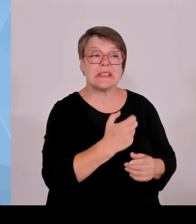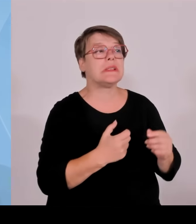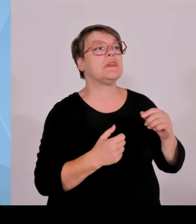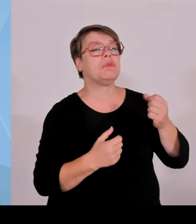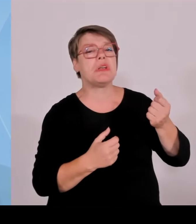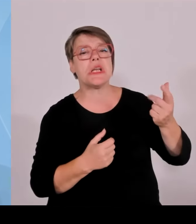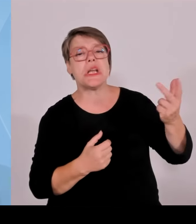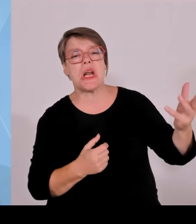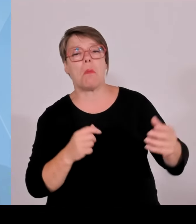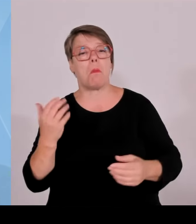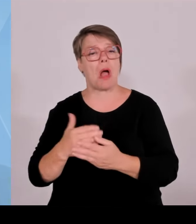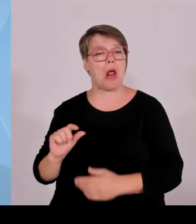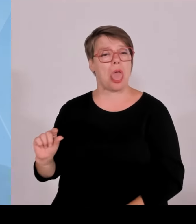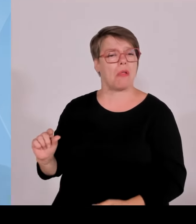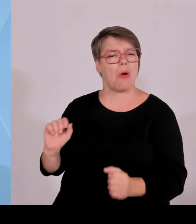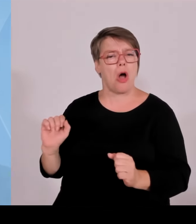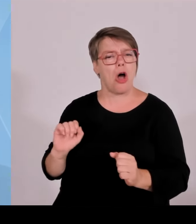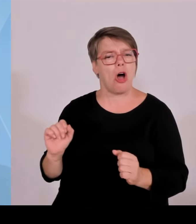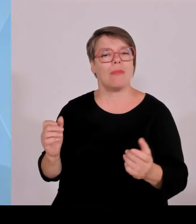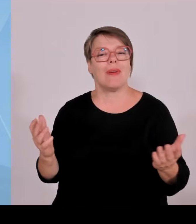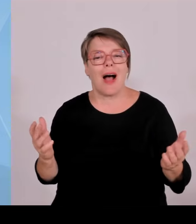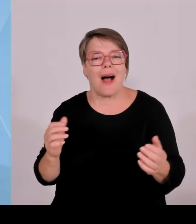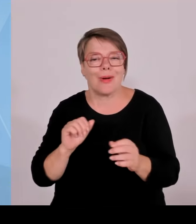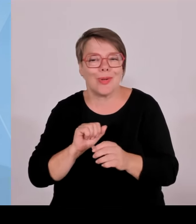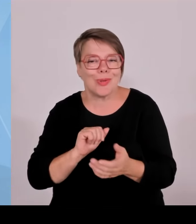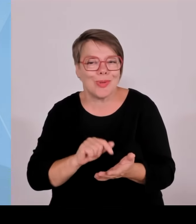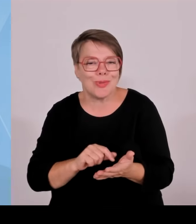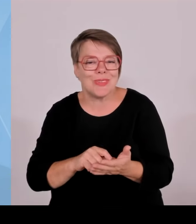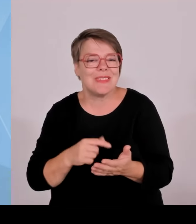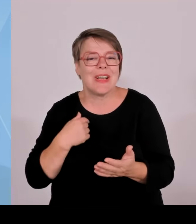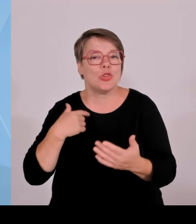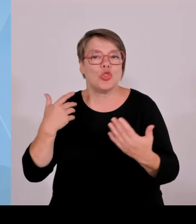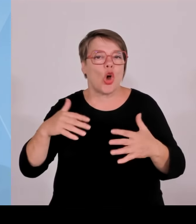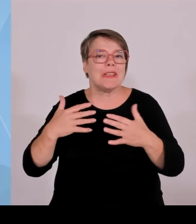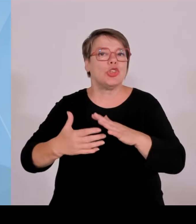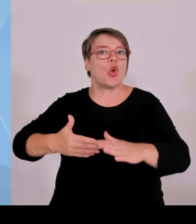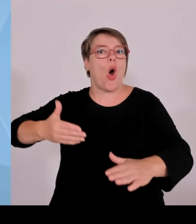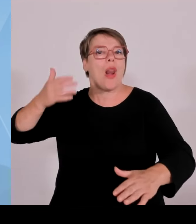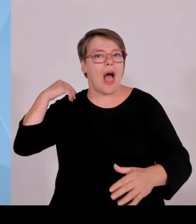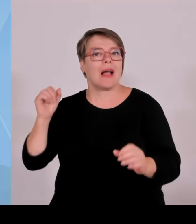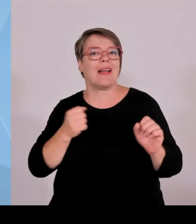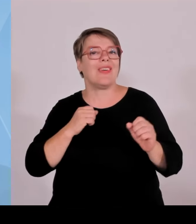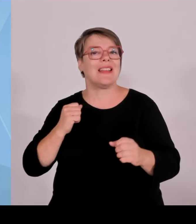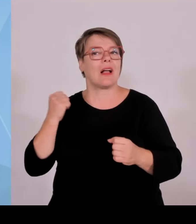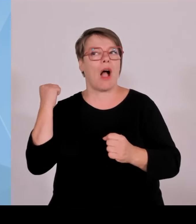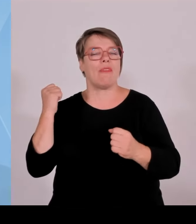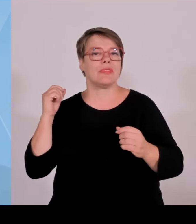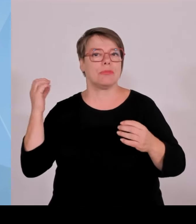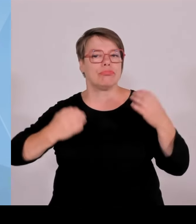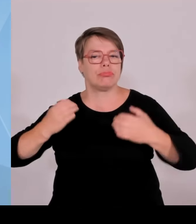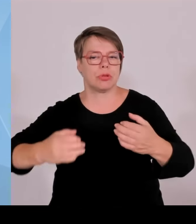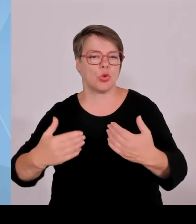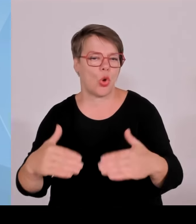zehn Jahre Gründerland Bayern, eine Erfolgsgeschichte, wo ich ganz klar sage, hier hat sich Bayern massiv nach